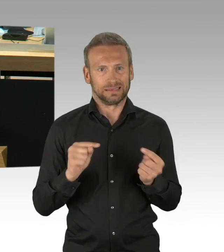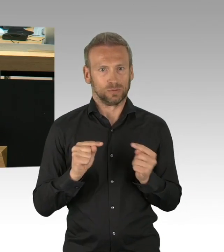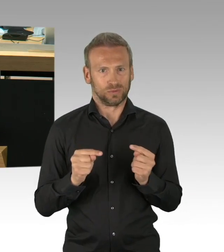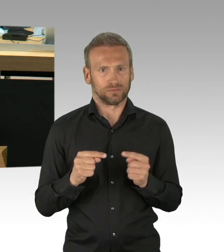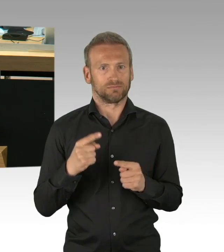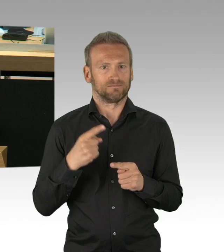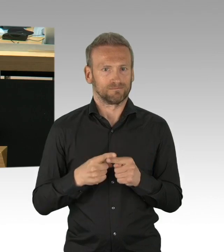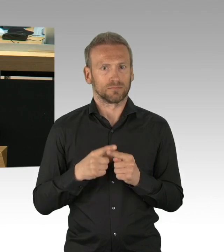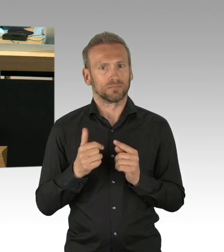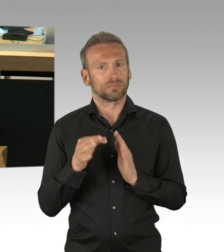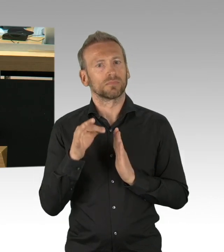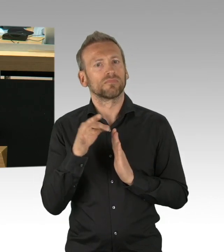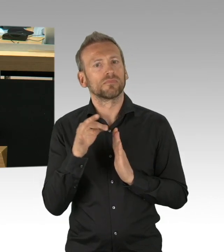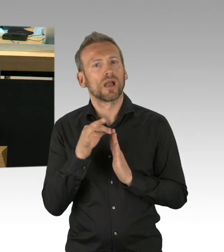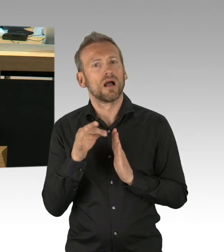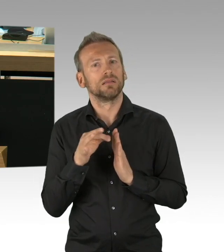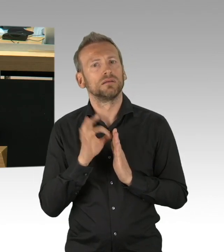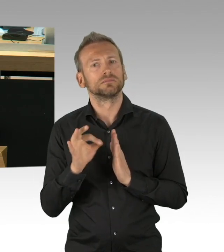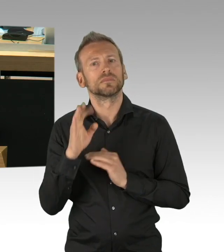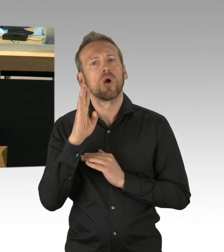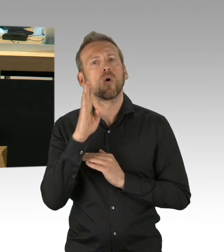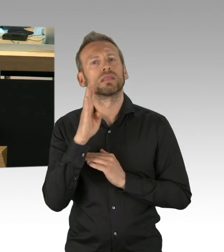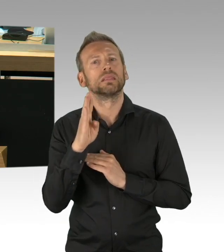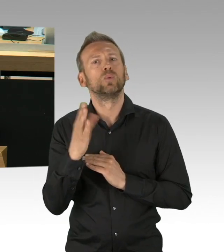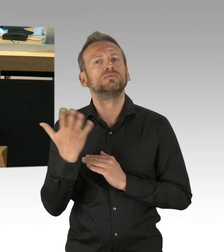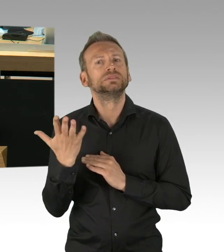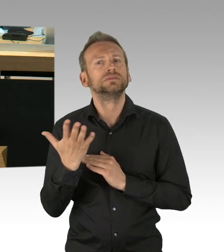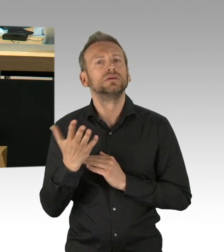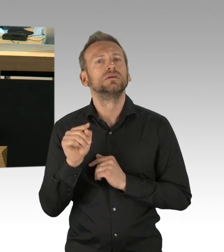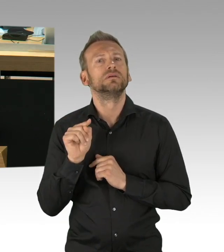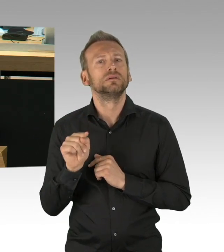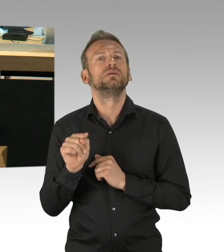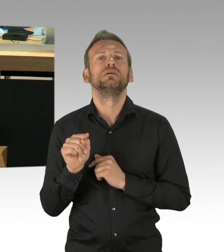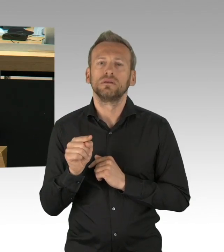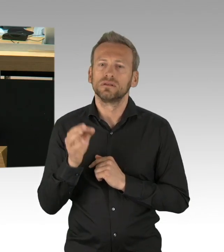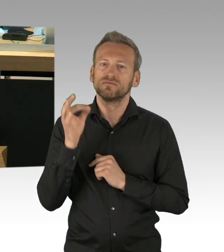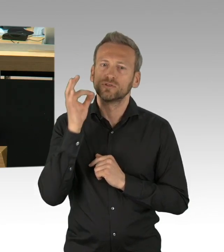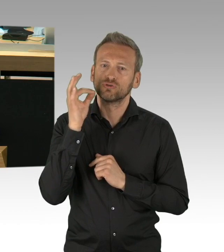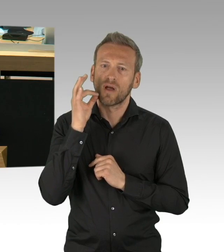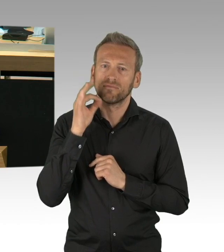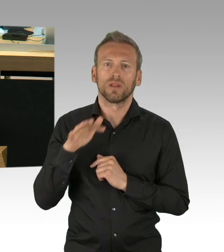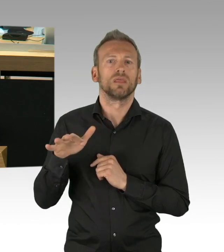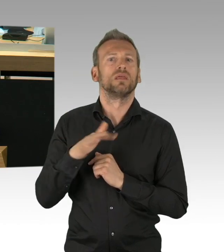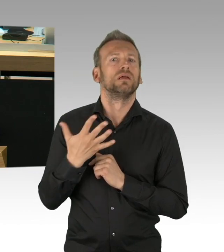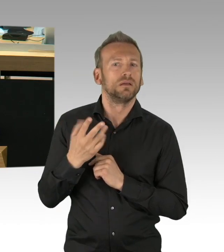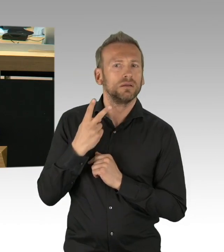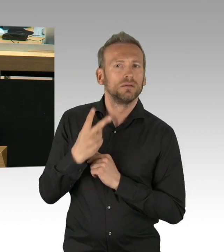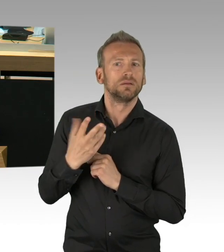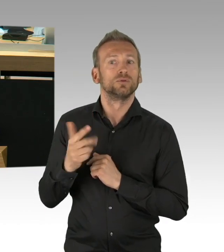Und genau deswegen, liebe Kollegen von der CDU insbesondere, lassen Sie mich auch ganz klar sagen, was wir nicht brauchen,